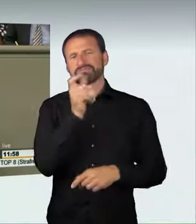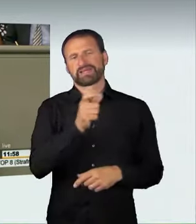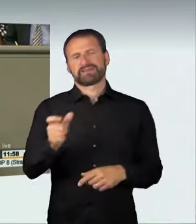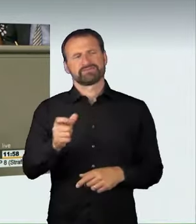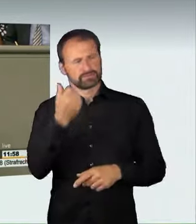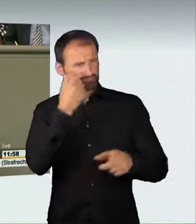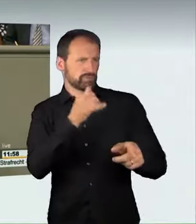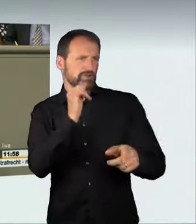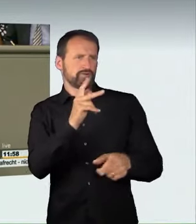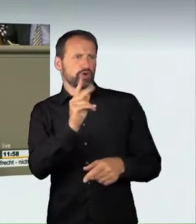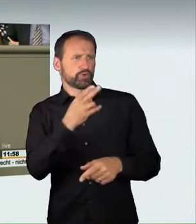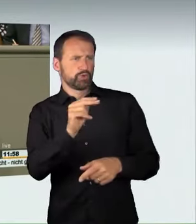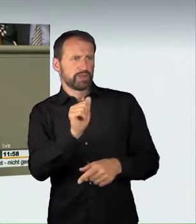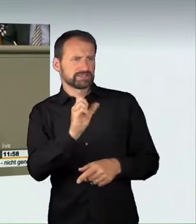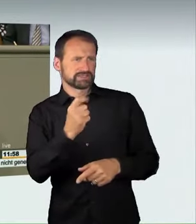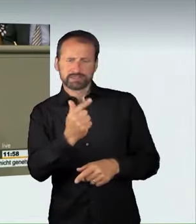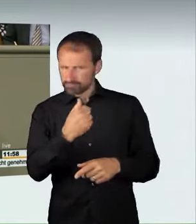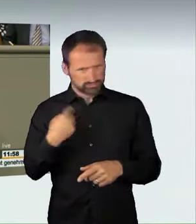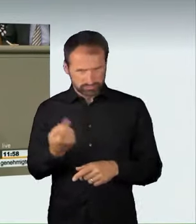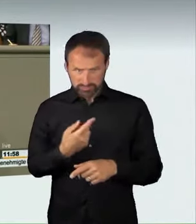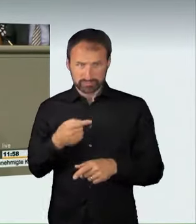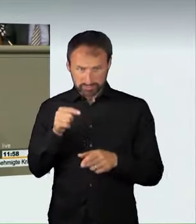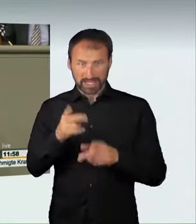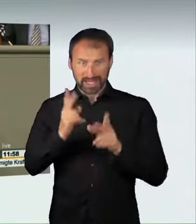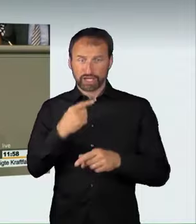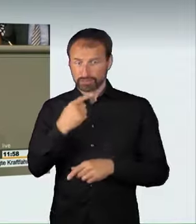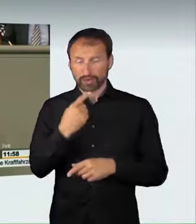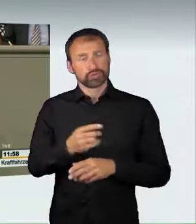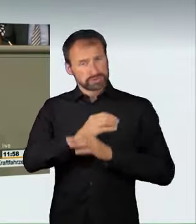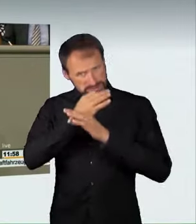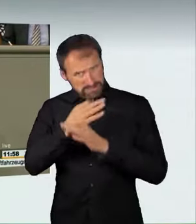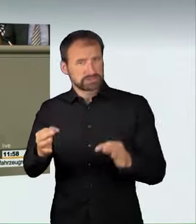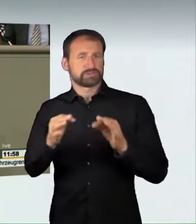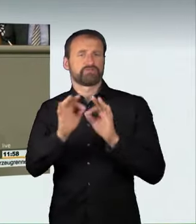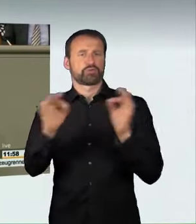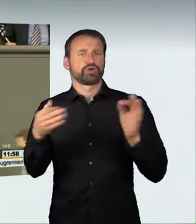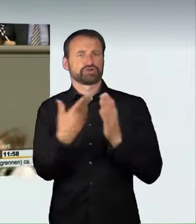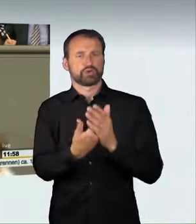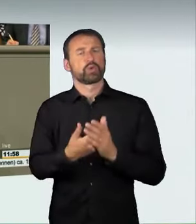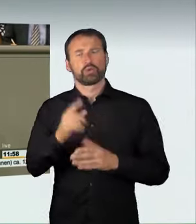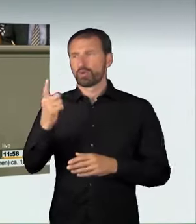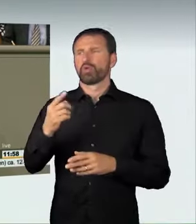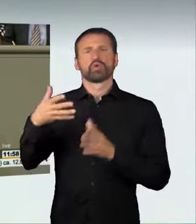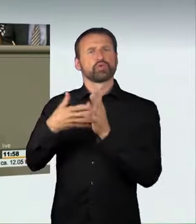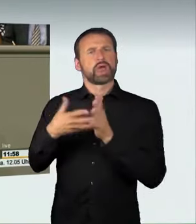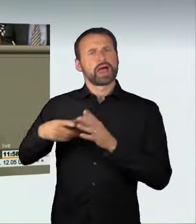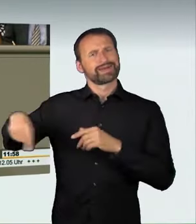haben gesagt, dass der Nachweis kein Problem sein wird und dass es bewährte Rechtsbegriffe sind. Das gilt übrigens auch